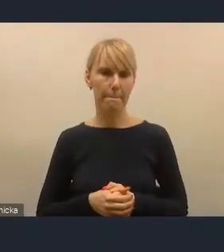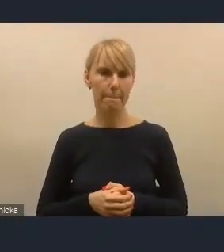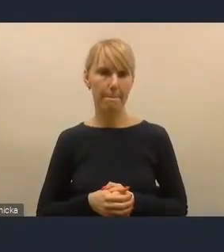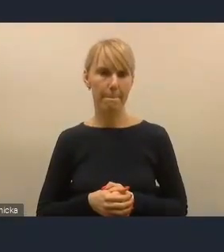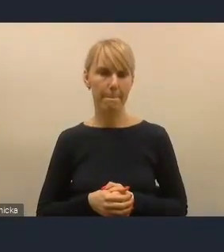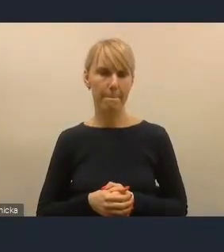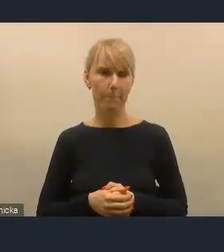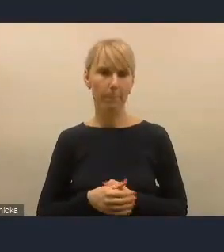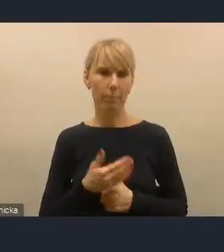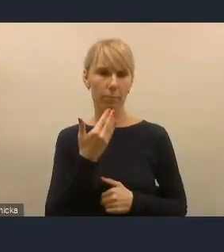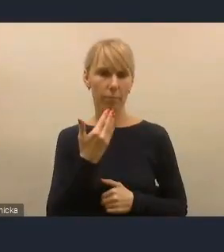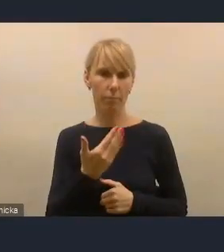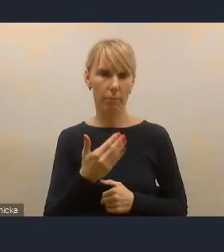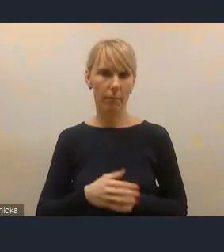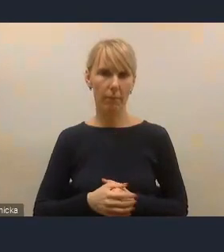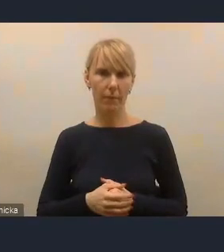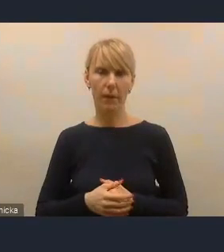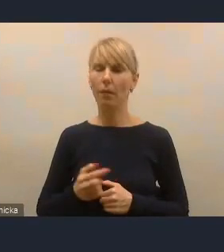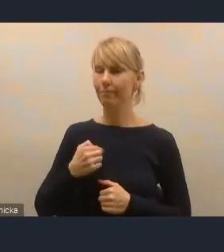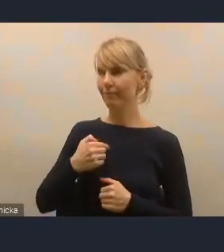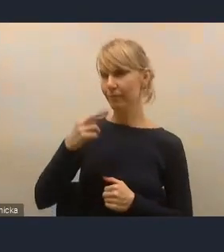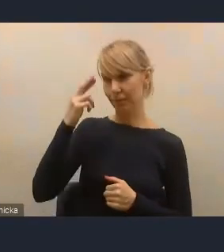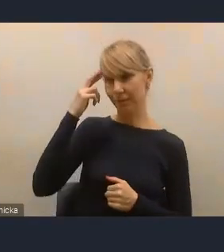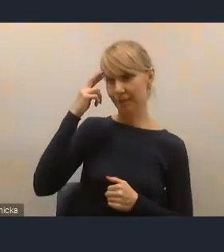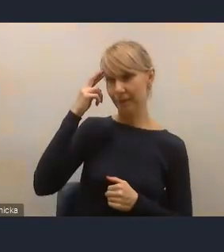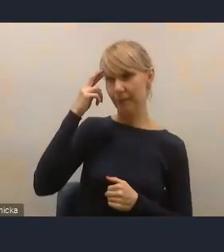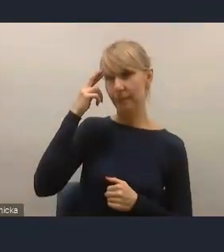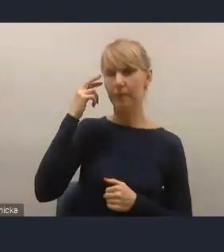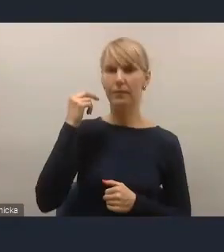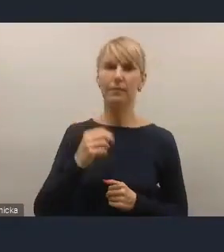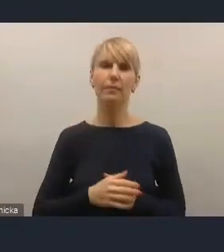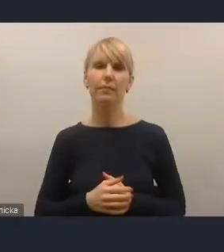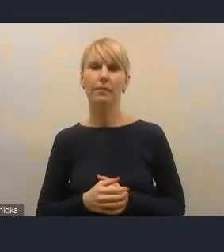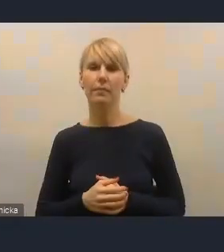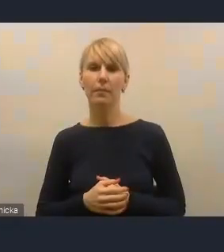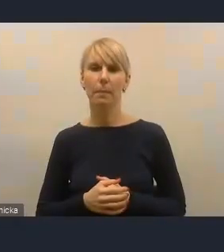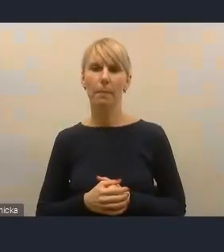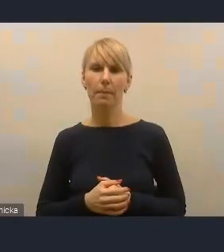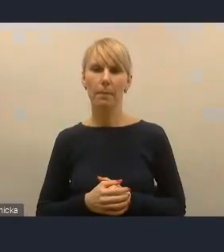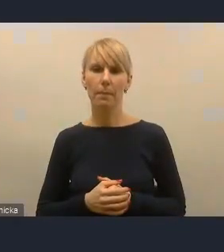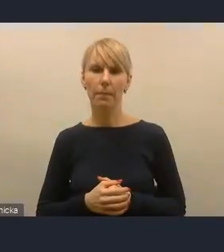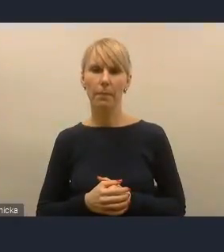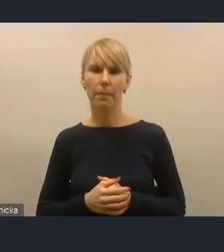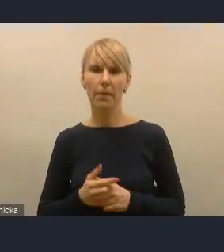Dziękuję. Tak, ja rozumiem, ale ja pozwoliłem sobie sformułować tezę, że ta piłka jest po naszej stronie.